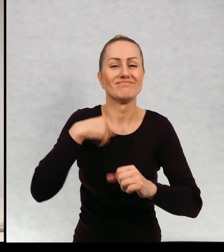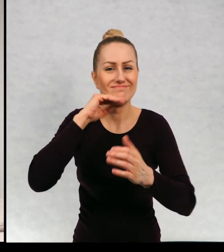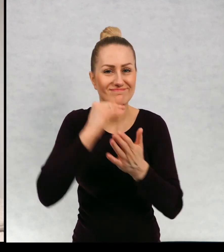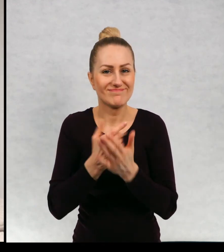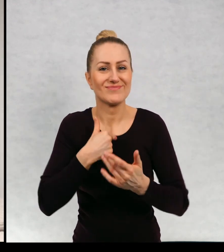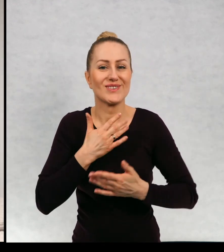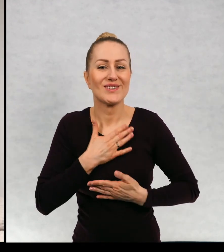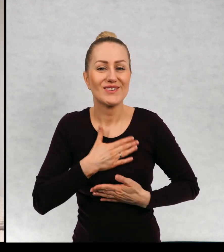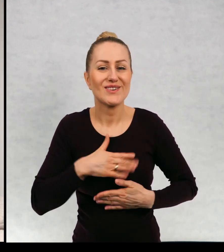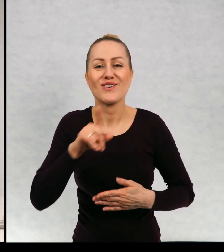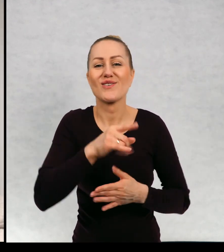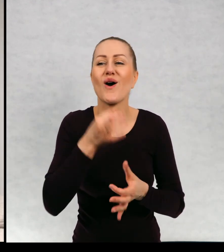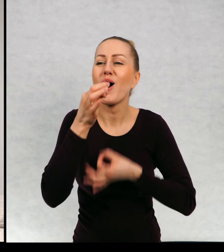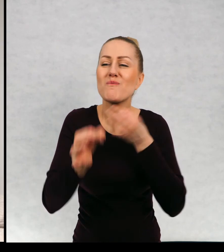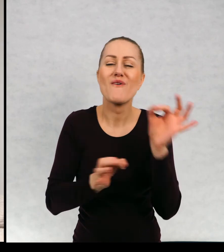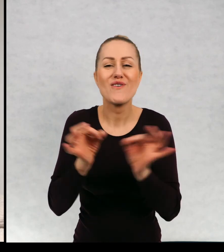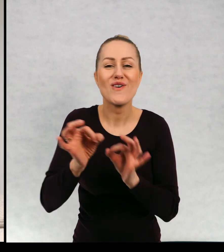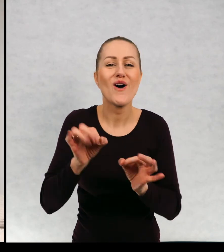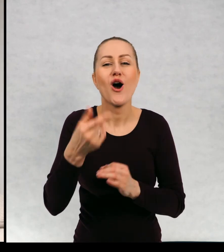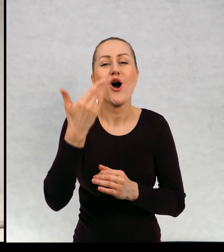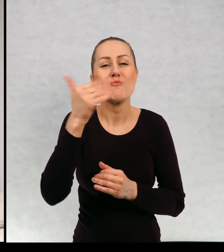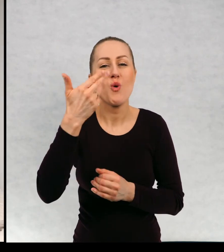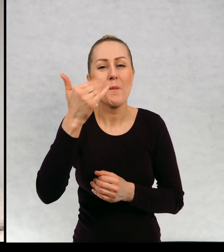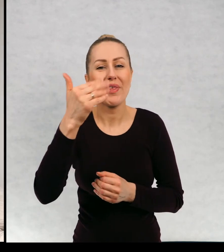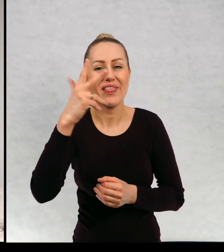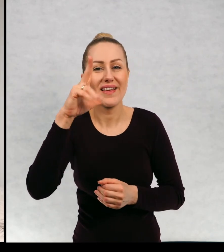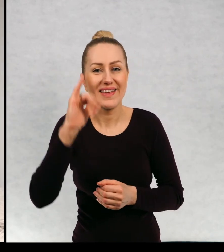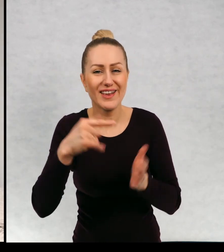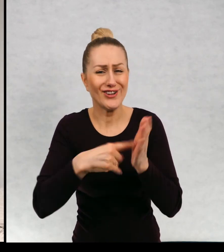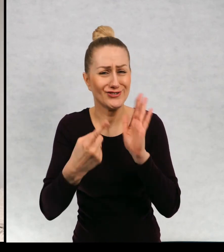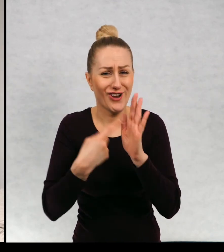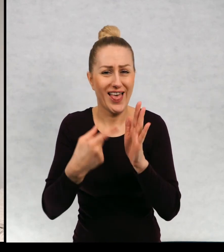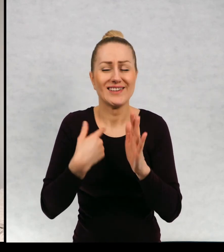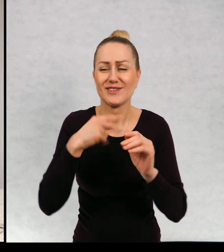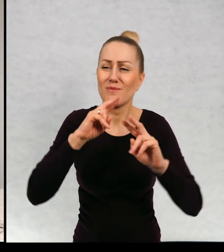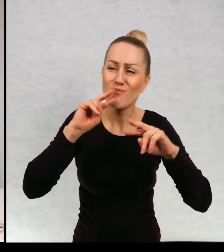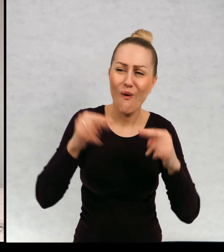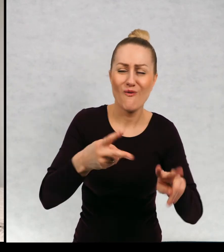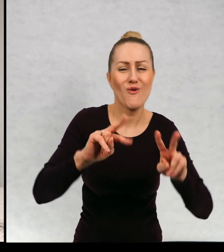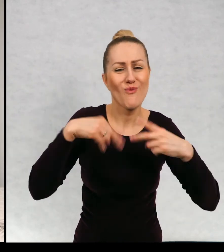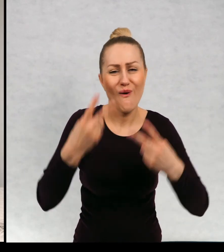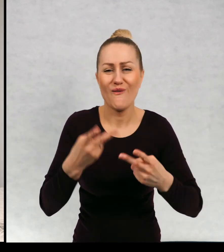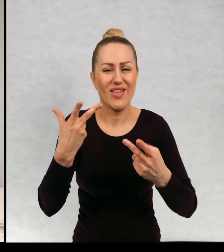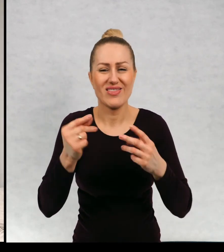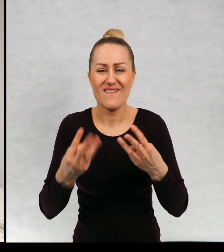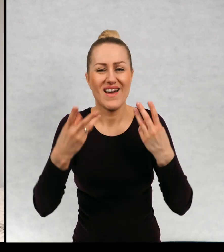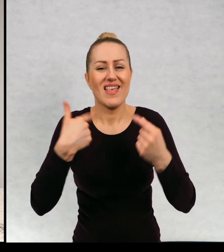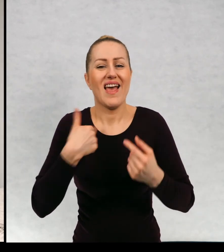uwielbiam historie o muminkach i często do nich wracam, niezależnie od wieku.